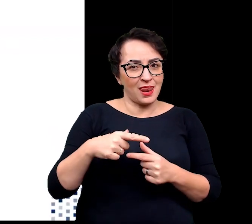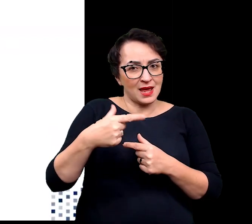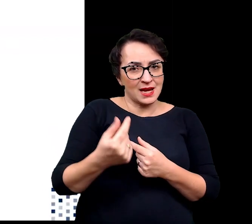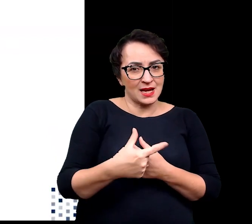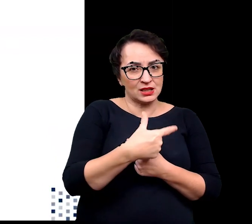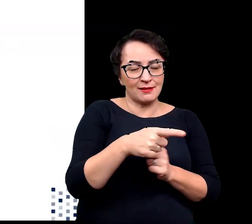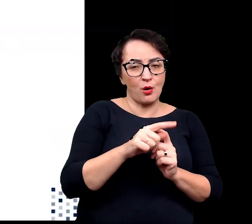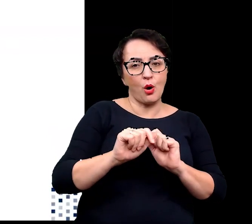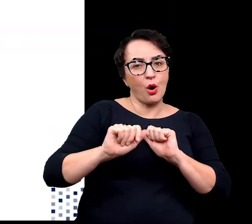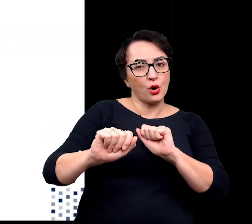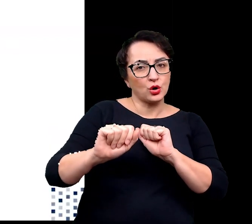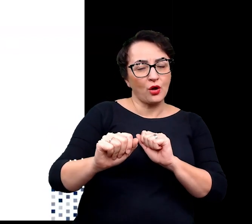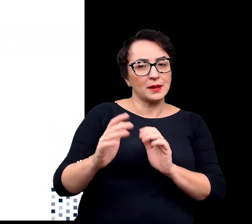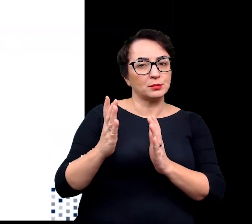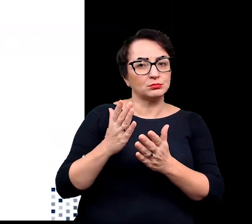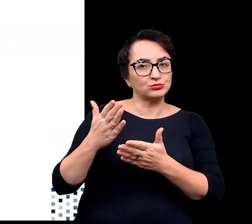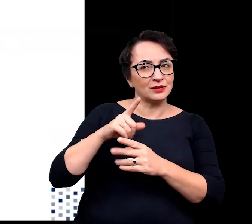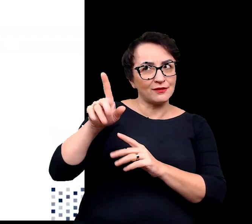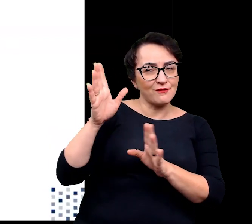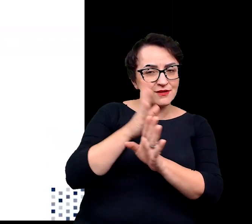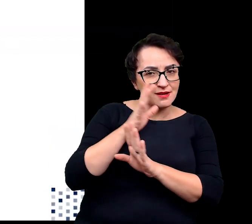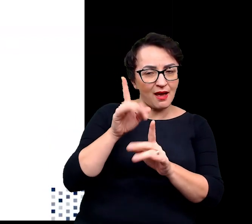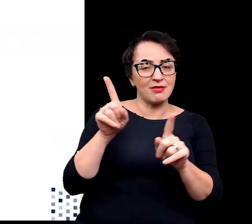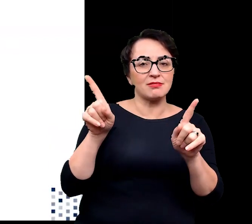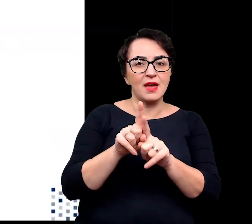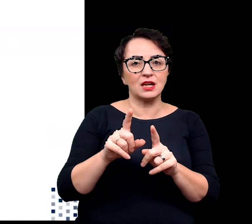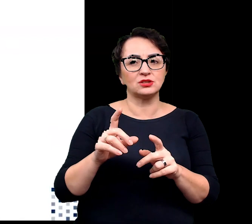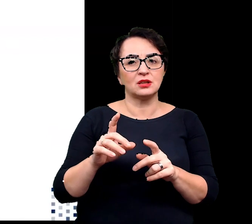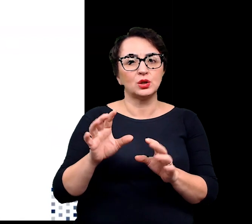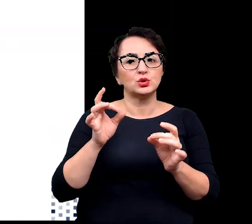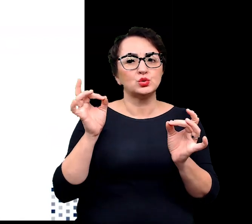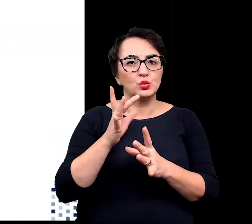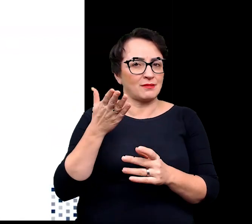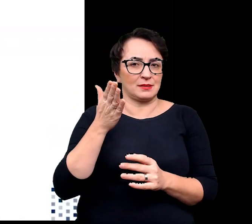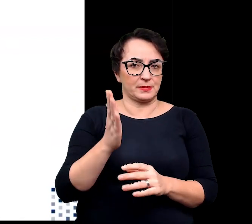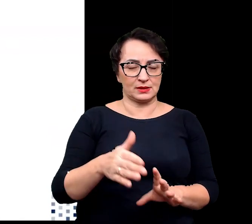ochronę rośliny przed wiatrem i związanym z tym wiatrem wysychaniem,